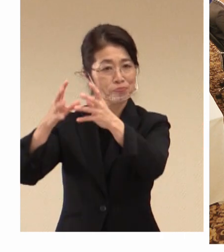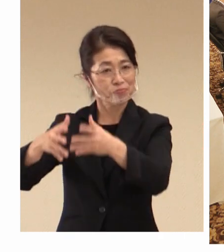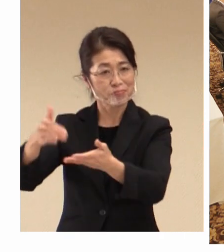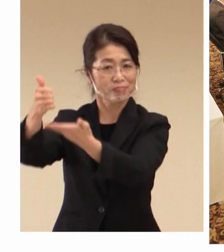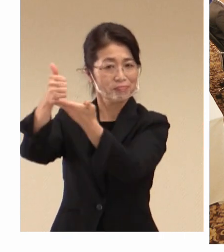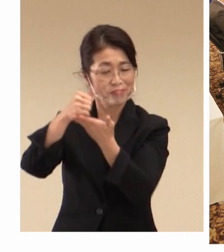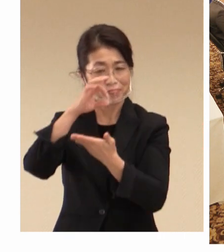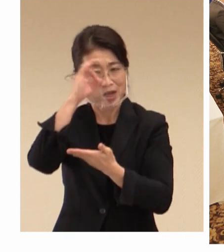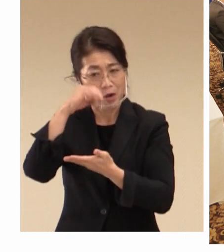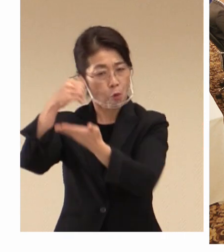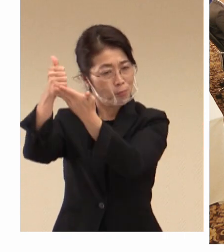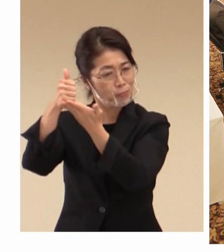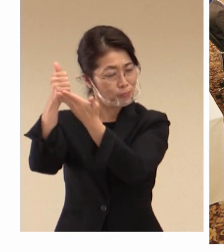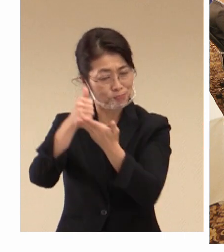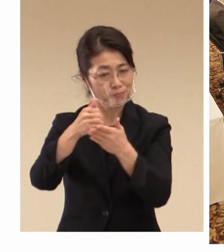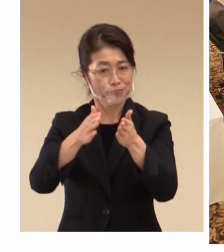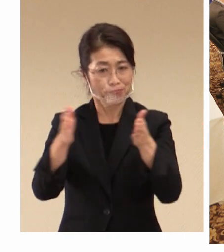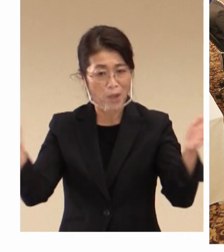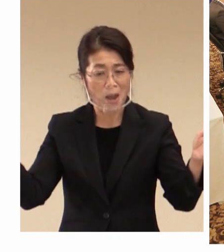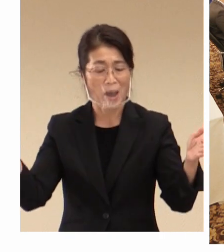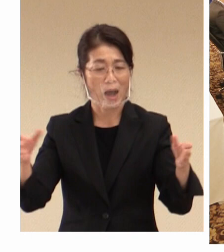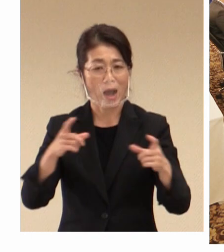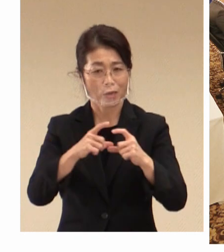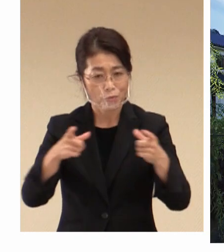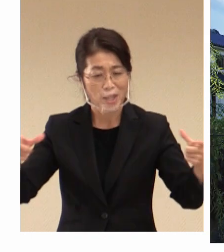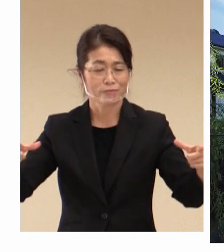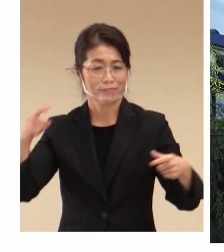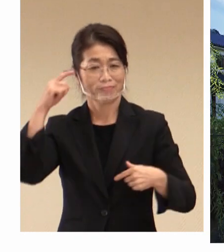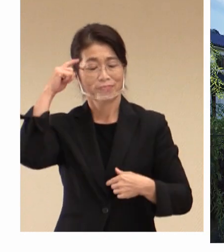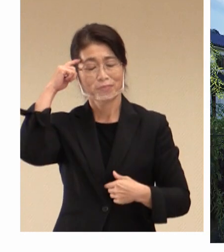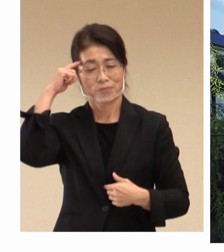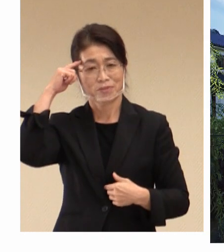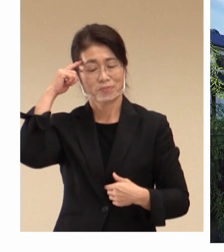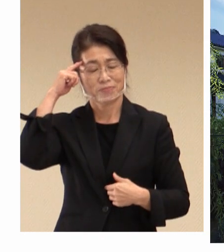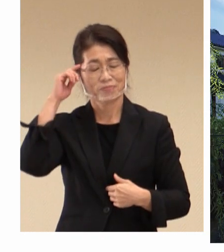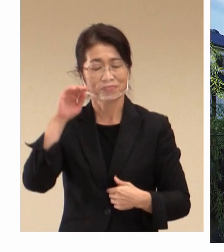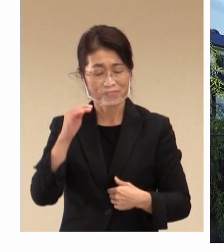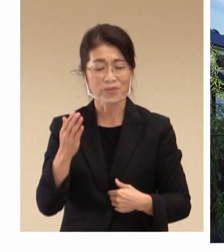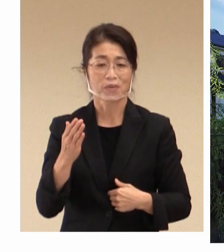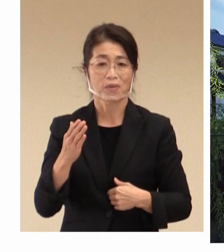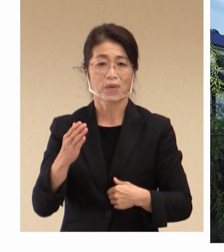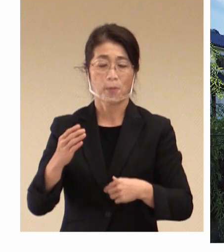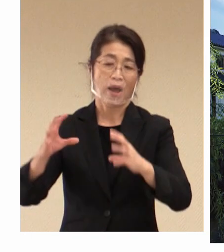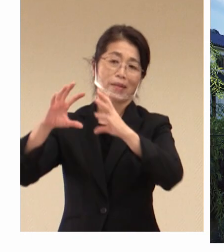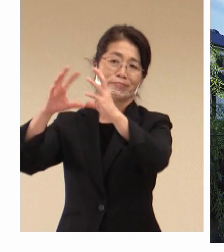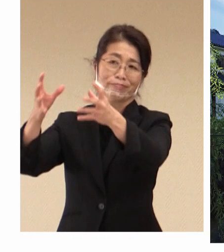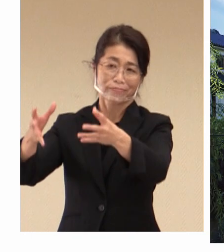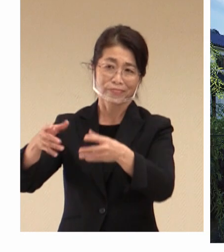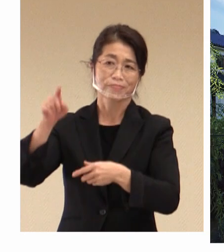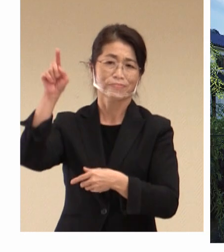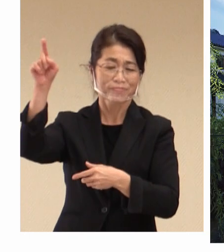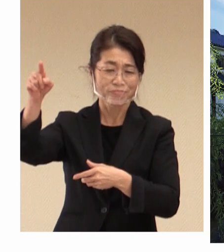戻ってきていただけるというふうに思って おりますが 世界から大臣、代表団が集われる